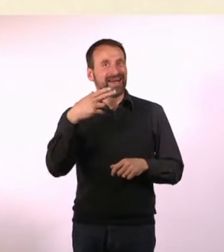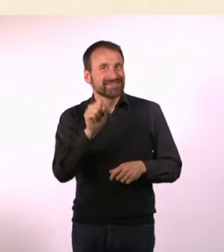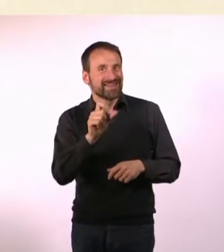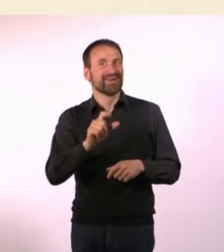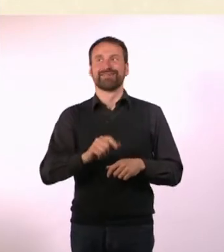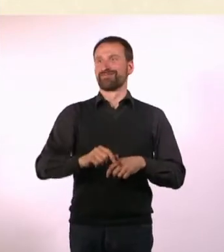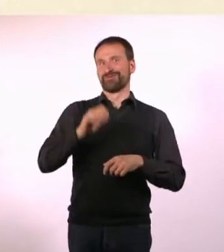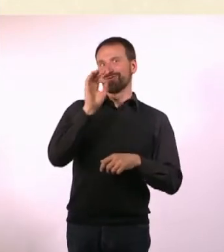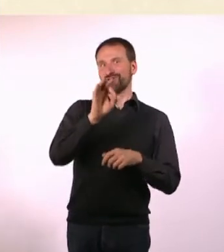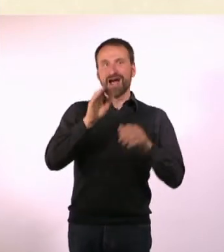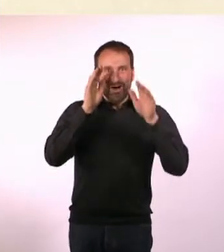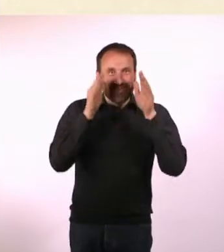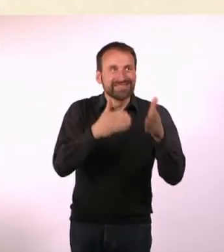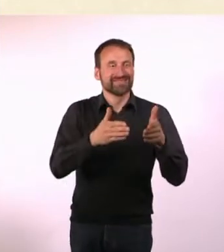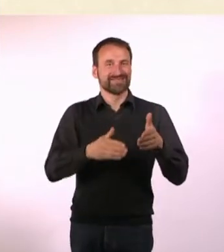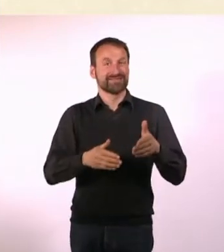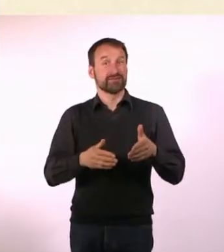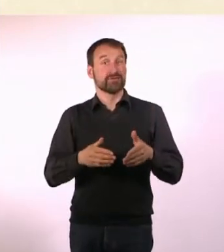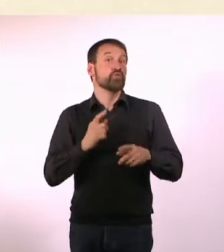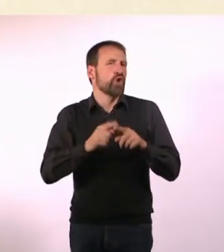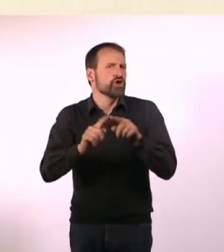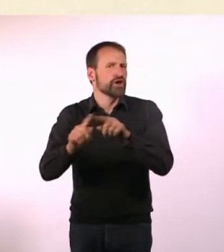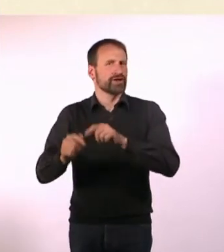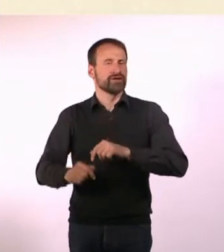* N#mmer“ gibt denen eine Stimme, die sich sonst nicht gehört fühlen.*